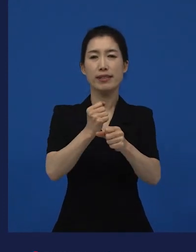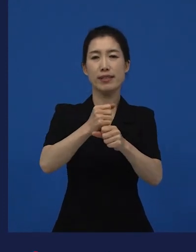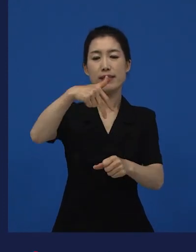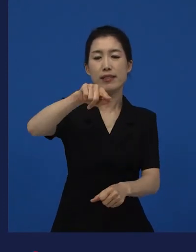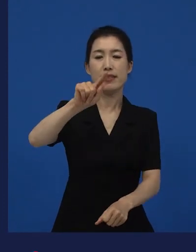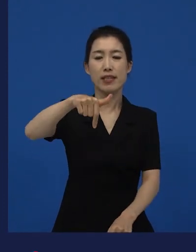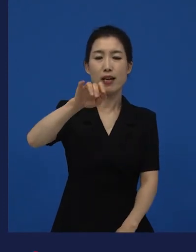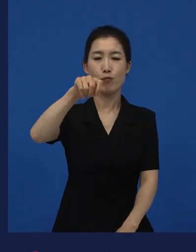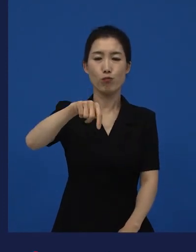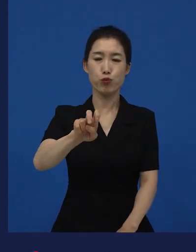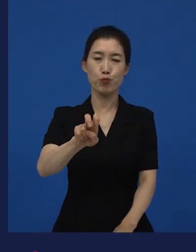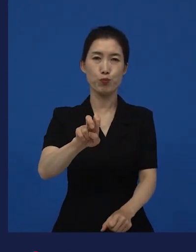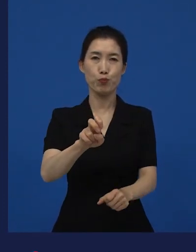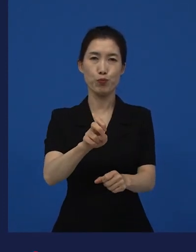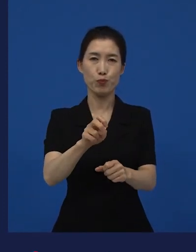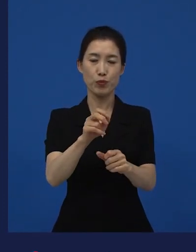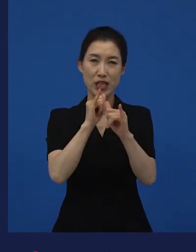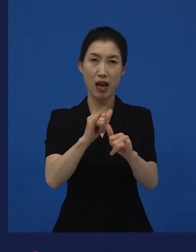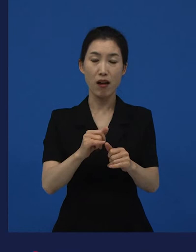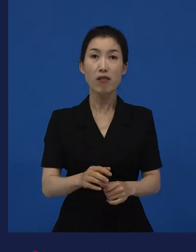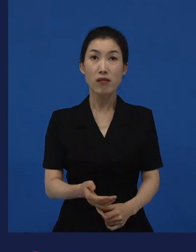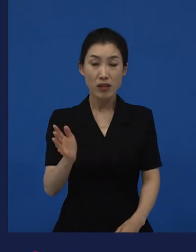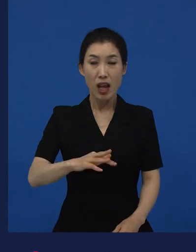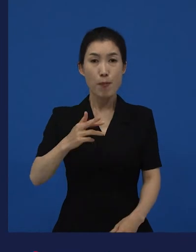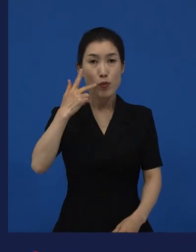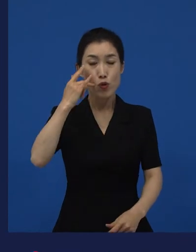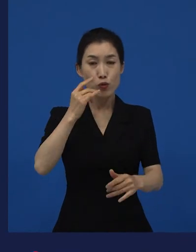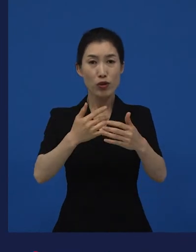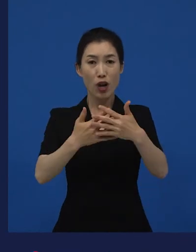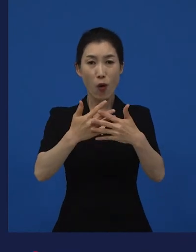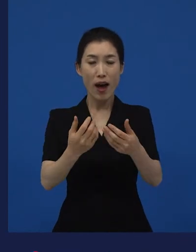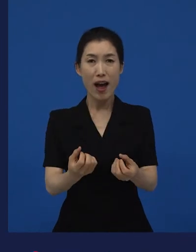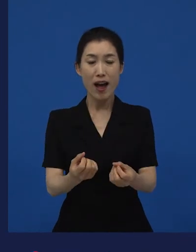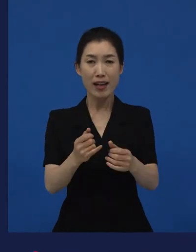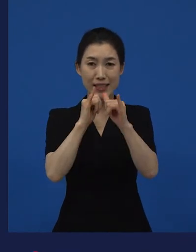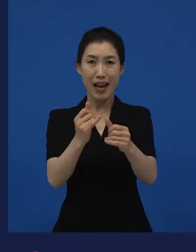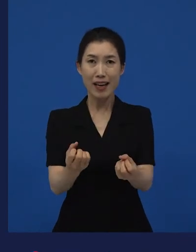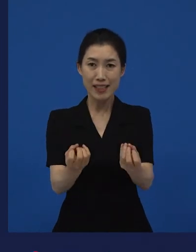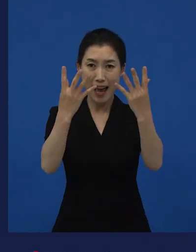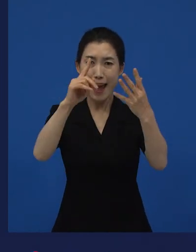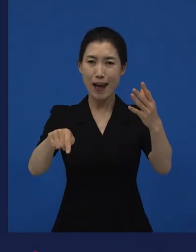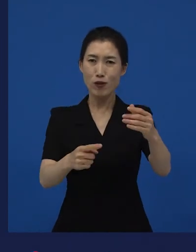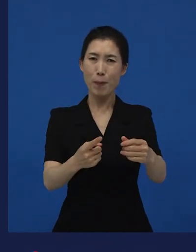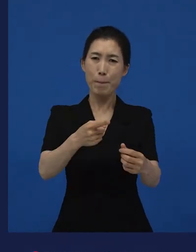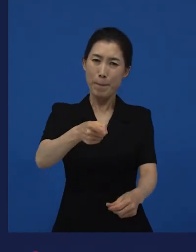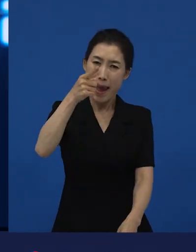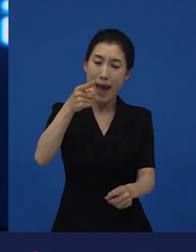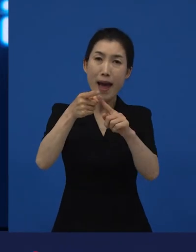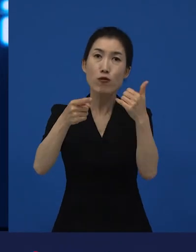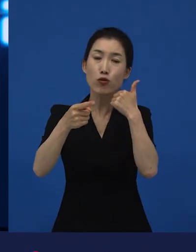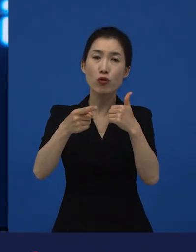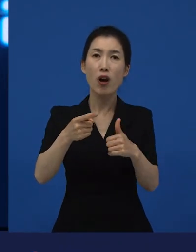그해 최고의 영화상을 미국 영화가 아니고 한국어로 돼 있는 영화가 받은 거예요.